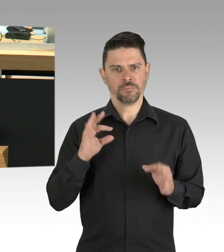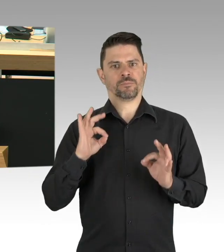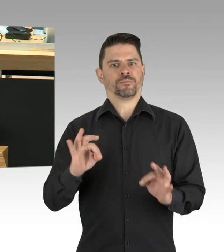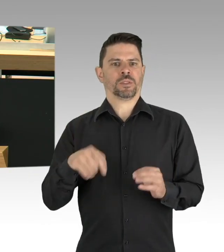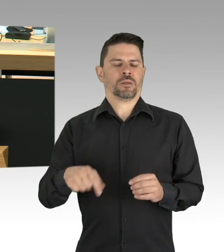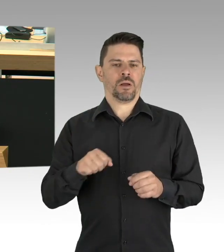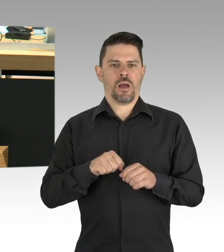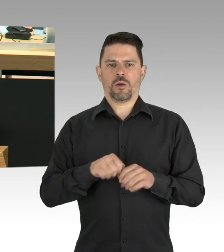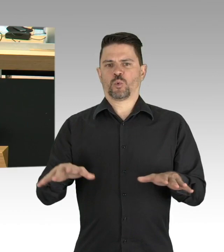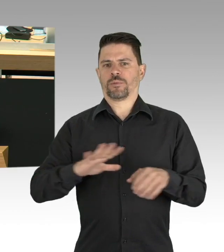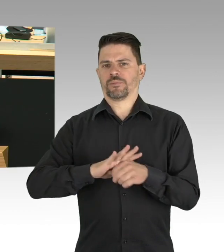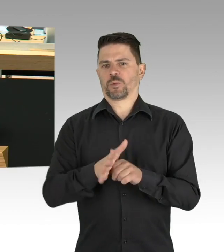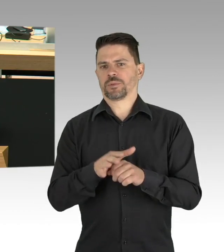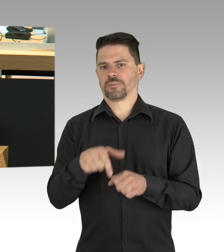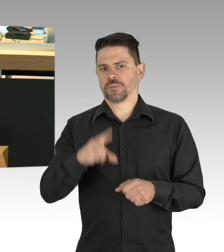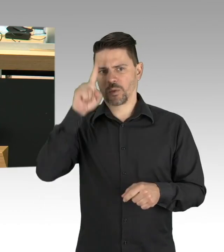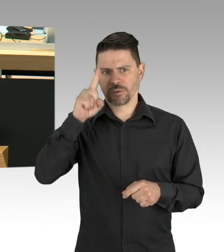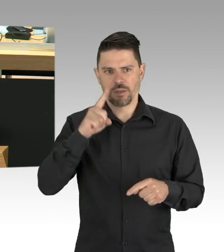sondern ein großer Erfolg, meine Damen und Herren.